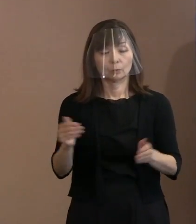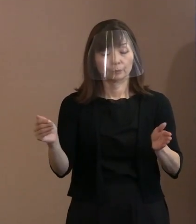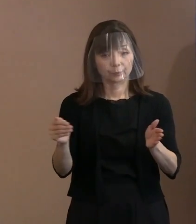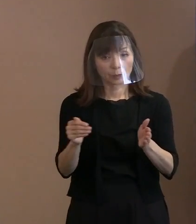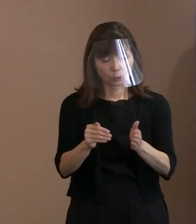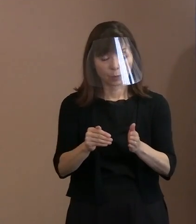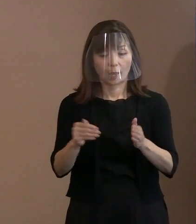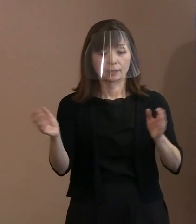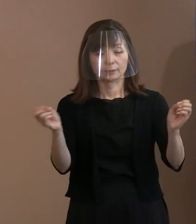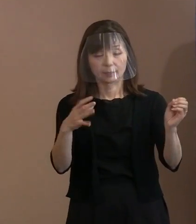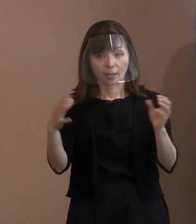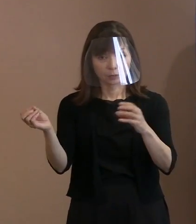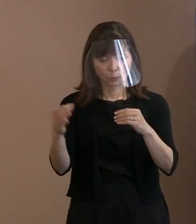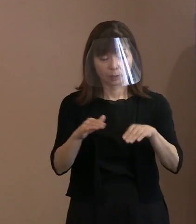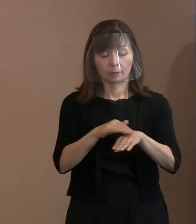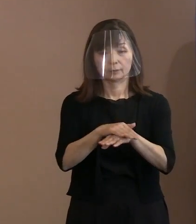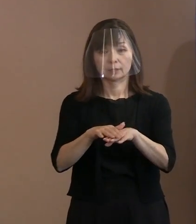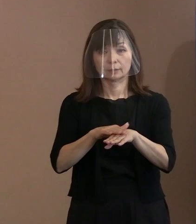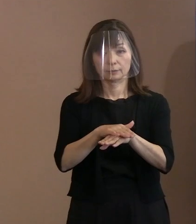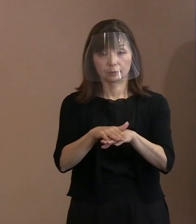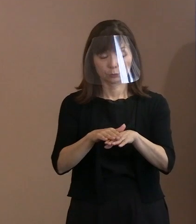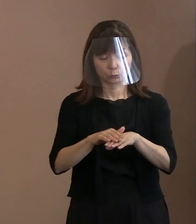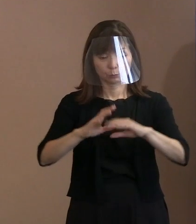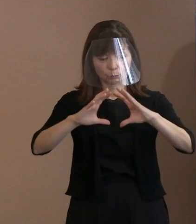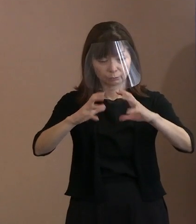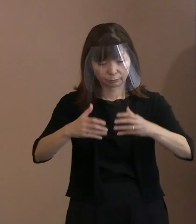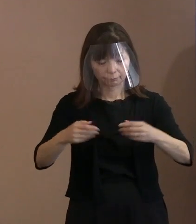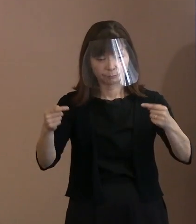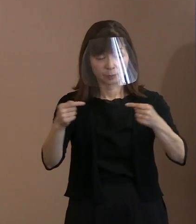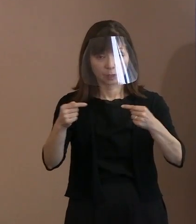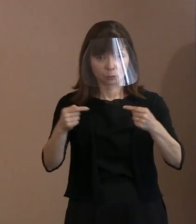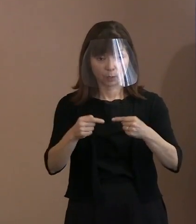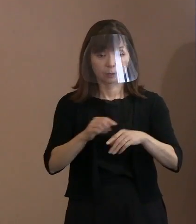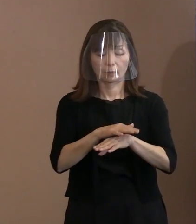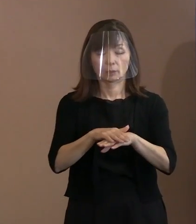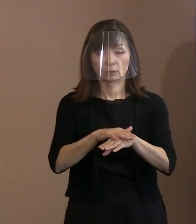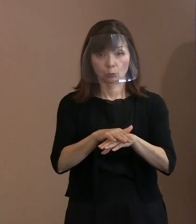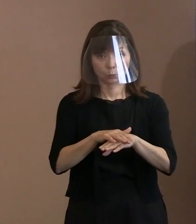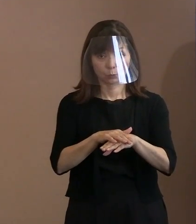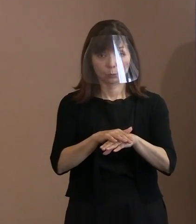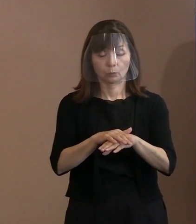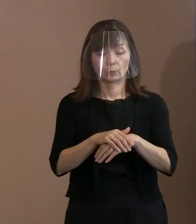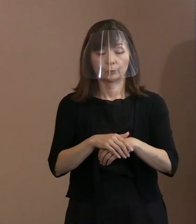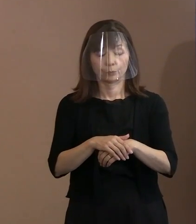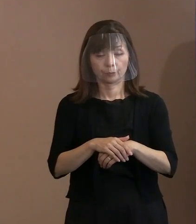突き詰めてやるということが 重要なんでしょうけれども｡ 対話については､今までの平和宣言でも 縷々言っていますからね｡